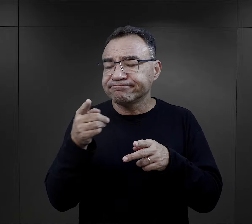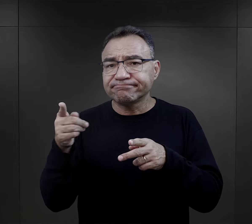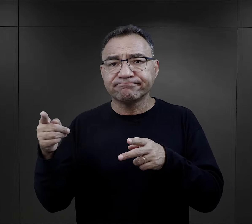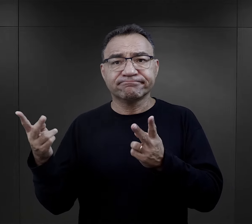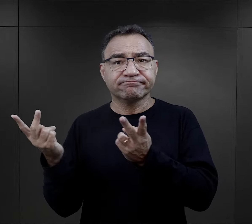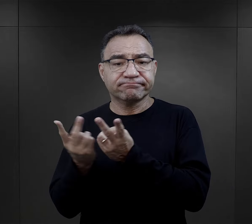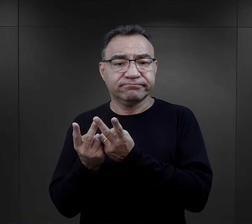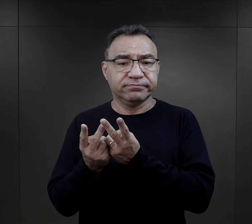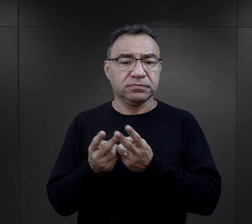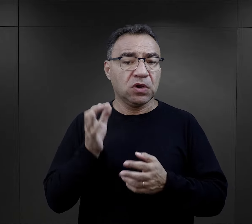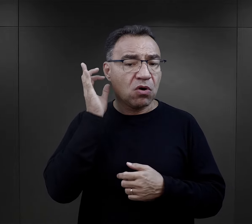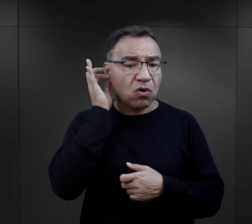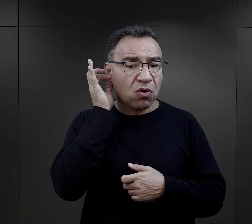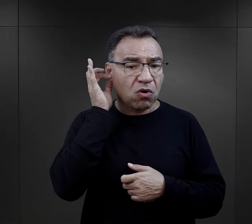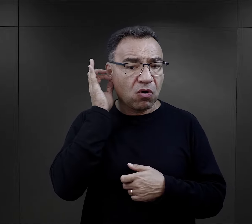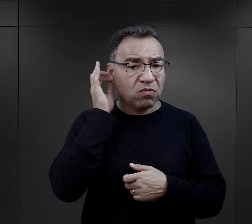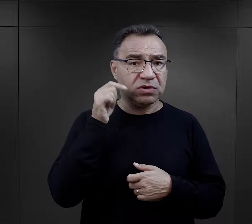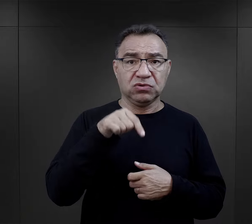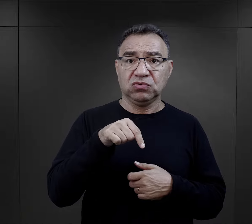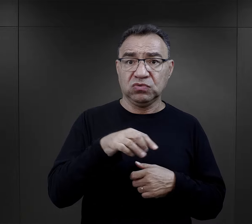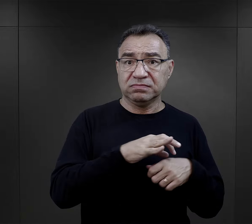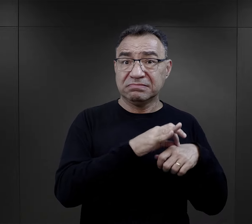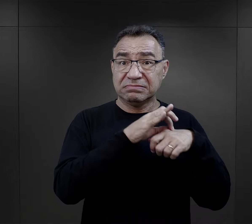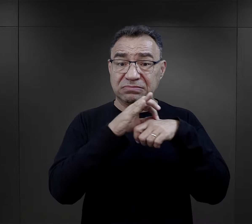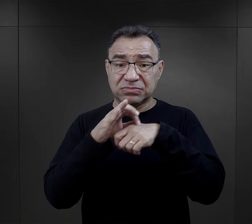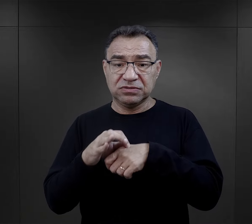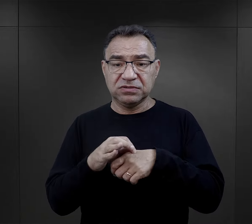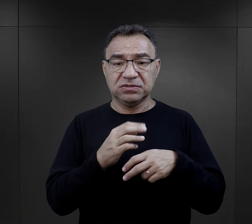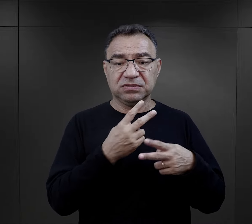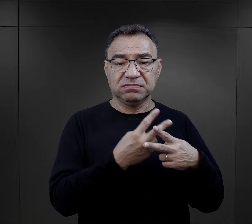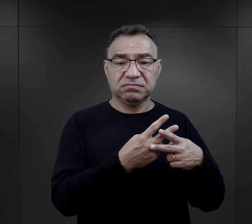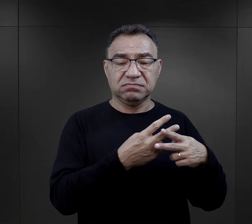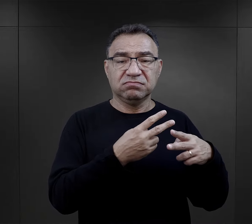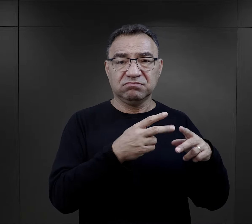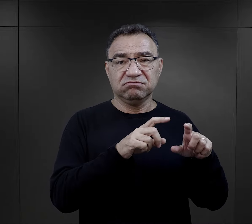Dla więźniarek przywiezionych właśnie też z aresztów, z więzień,